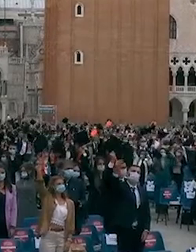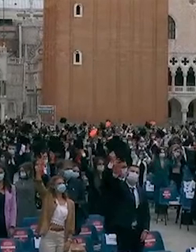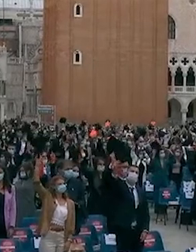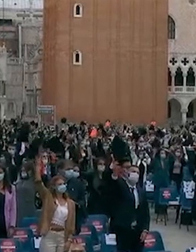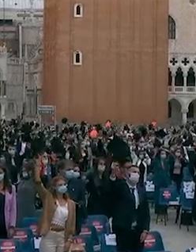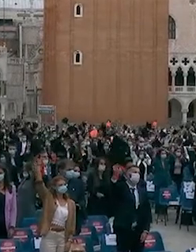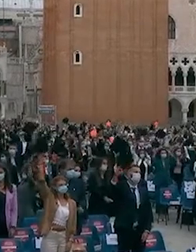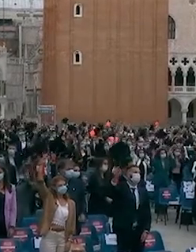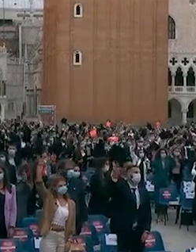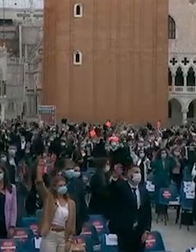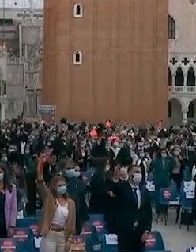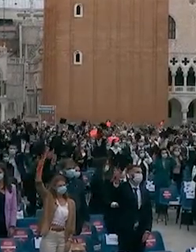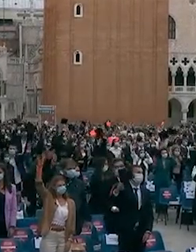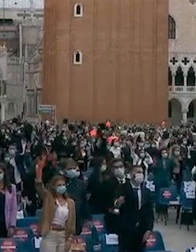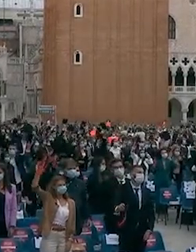ci sia